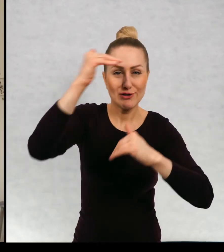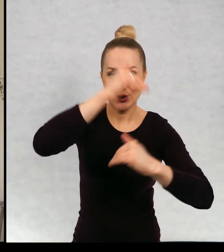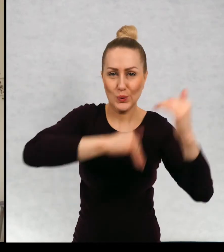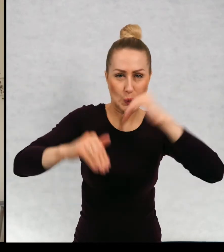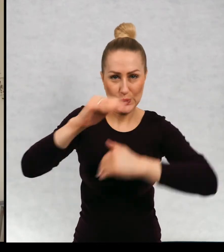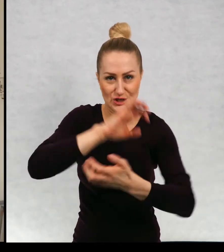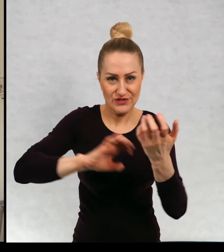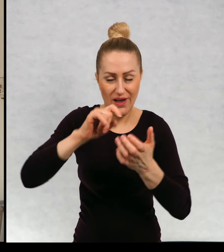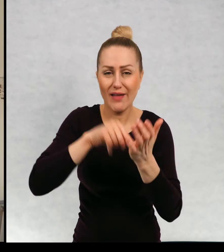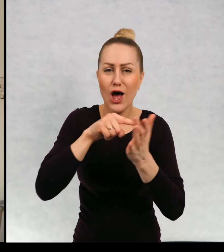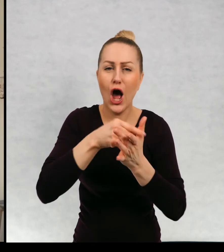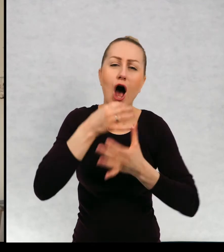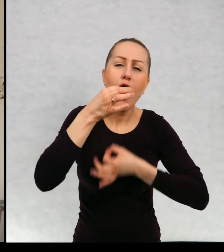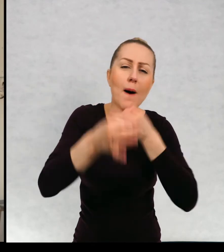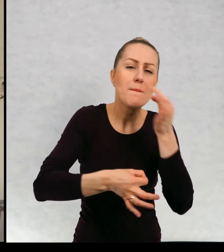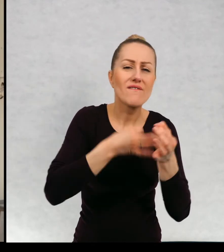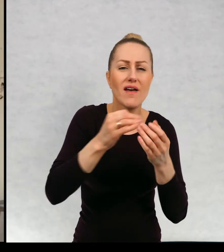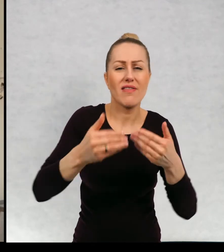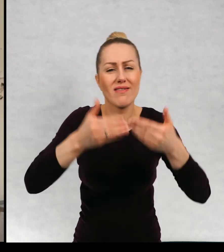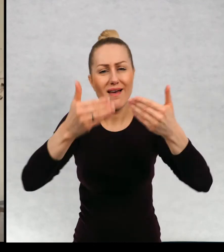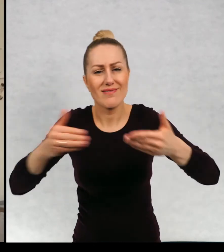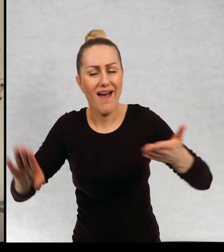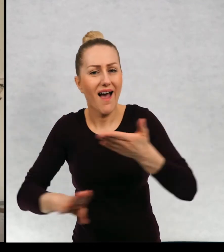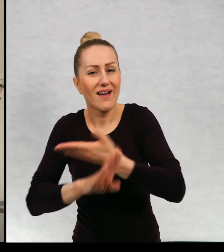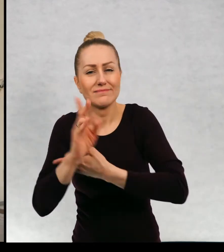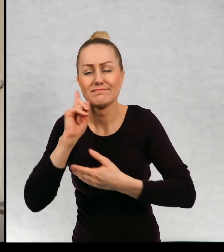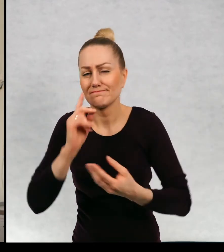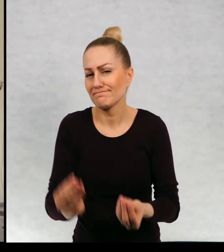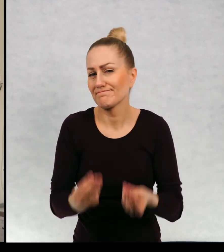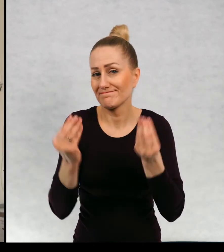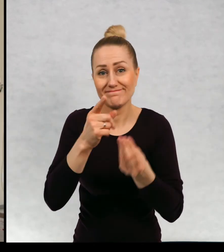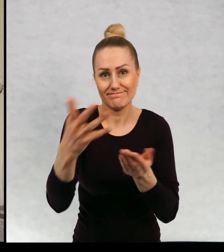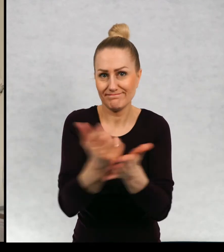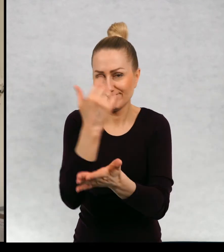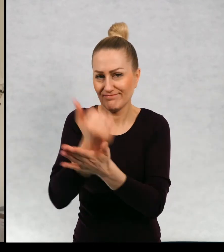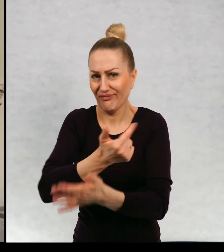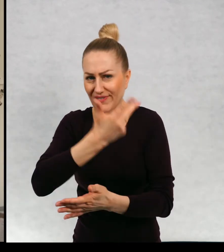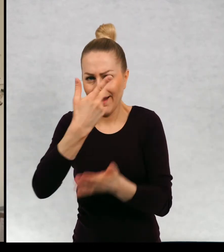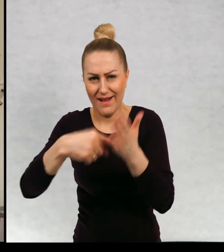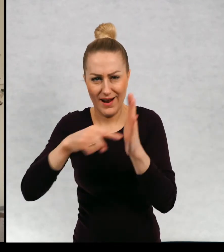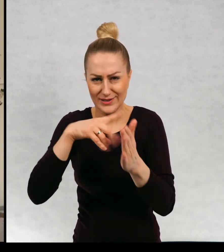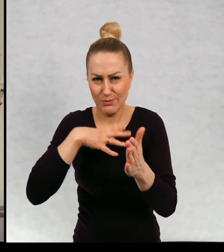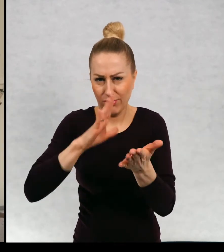opowiadania i były to spektakle znakomite. Zresztą wielokrotnie nagradzane